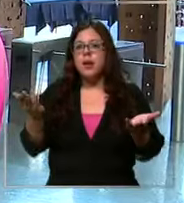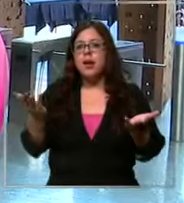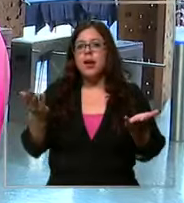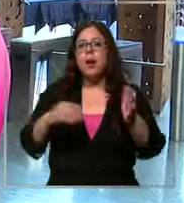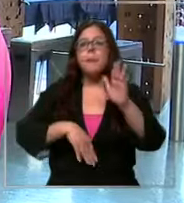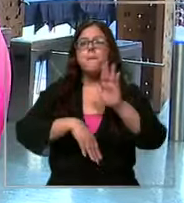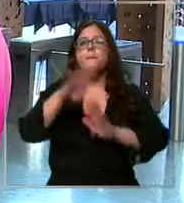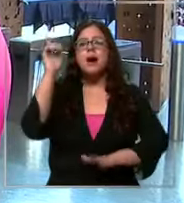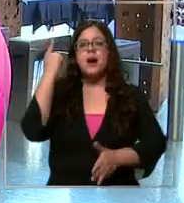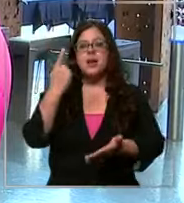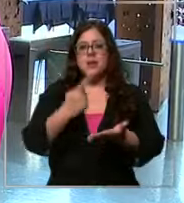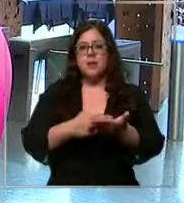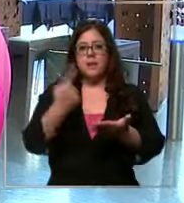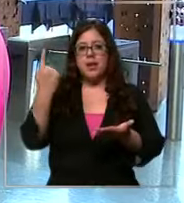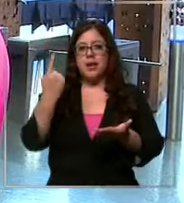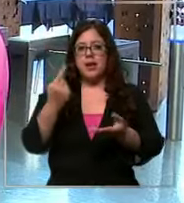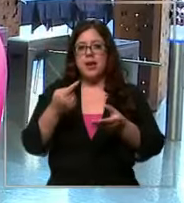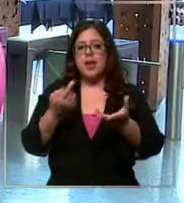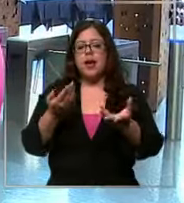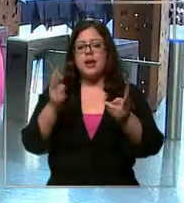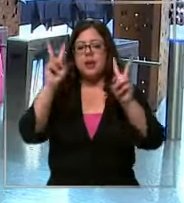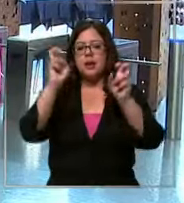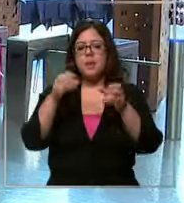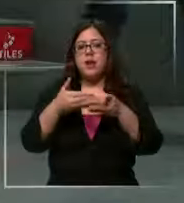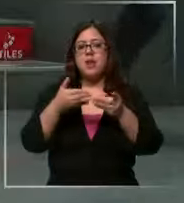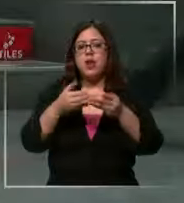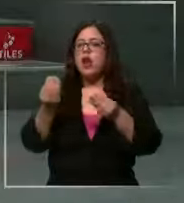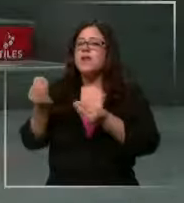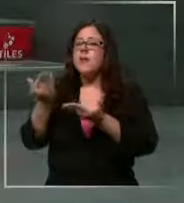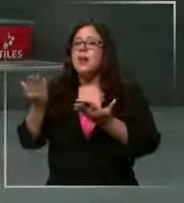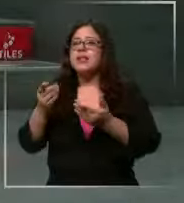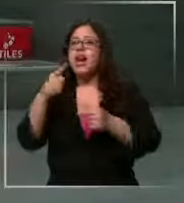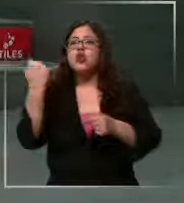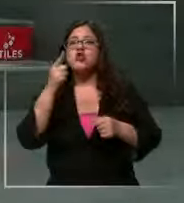de los 1000 pesos por lo tanto claro qué va a pasar que nosotros tenemos tasas 725 Estados